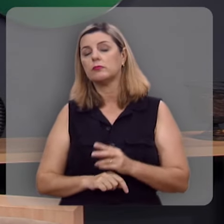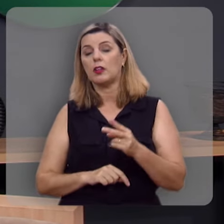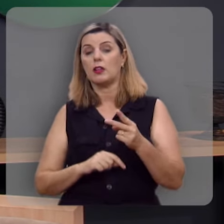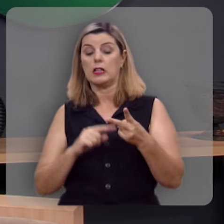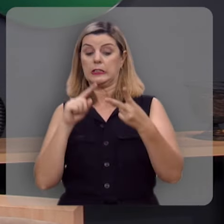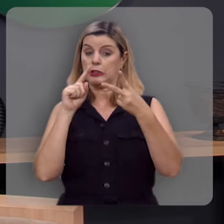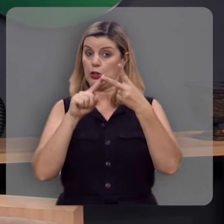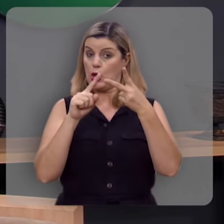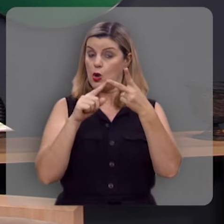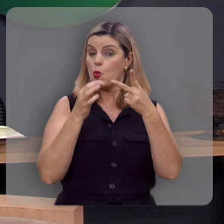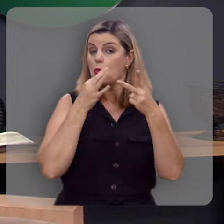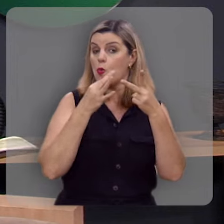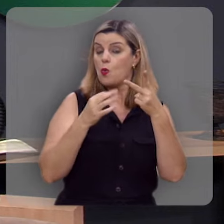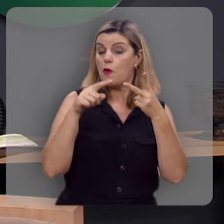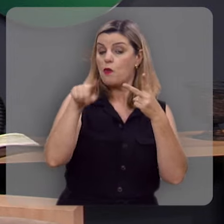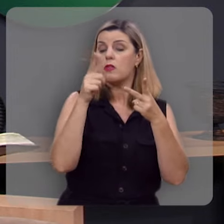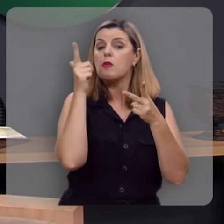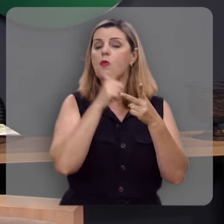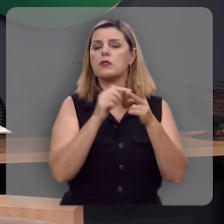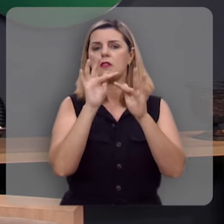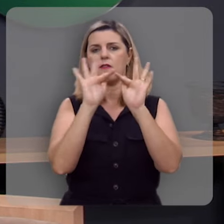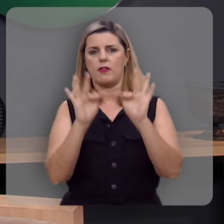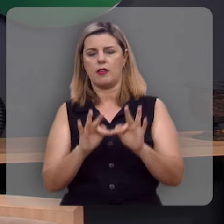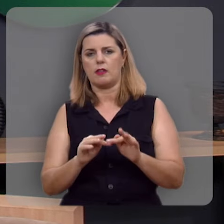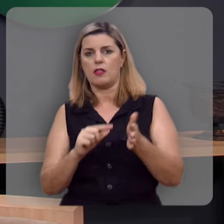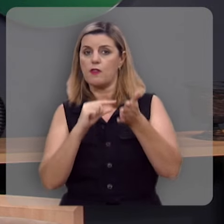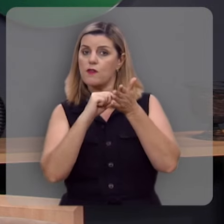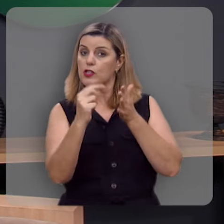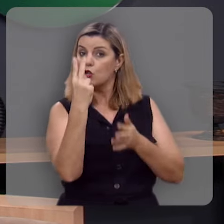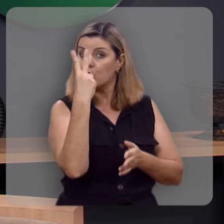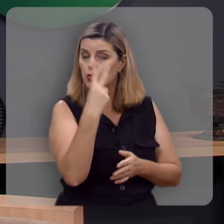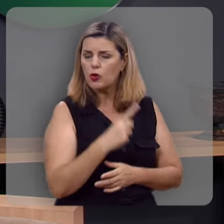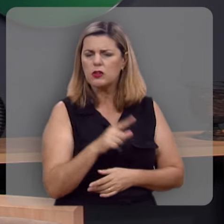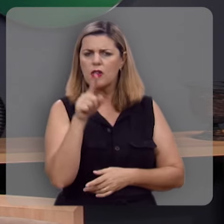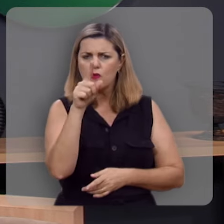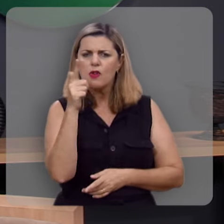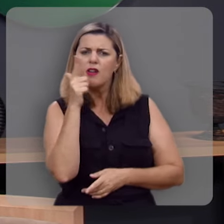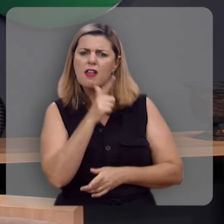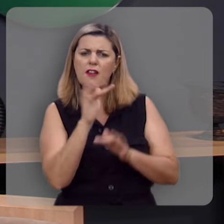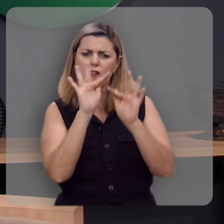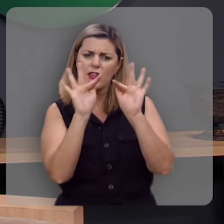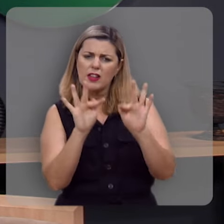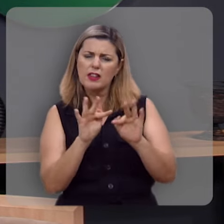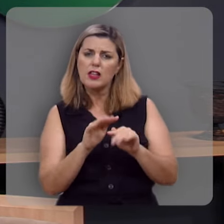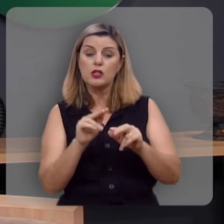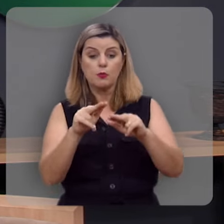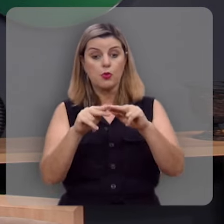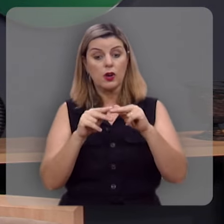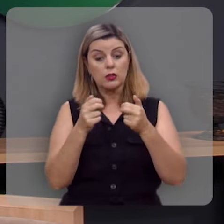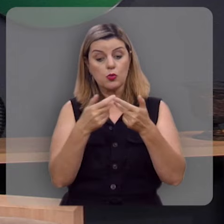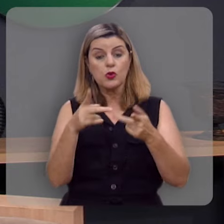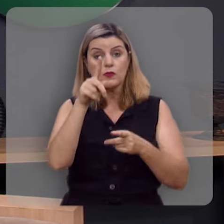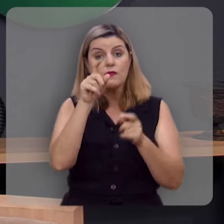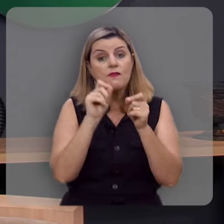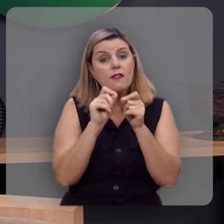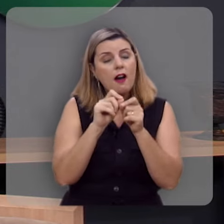Segundo conselho para você ser feliz, olha comigo o versículo 2, você é feliz por aquilo que você faz.